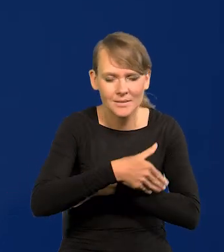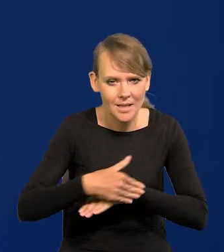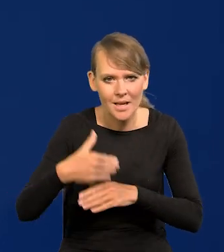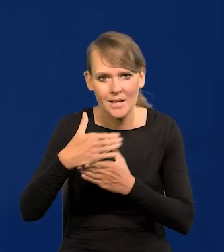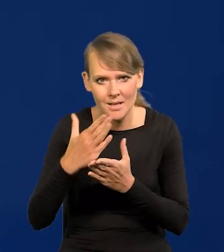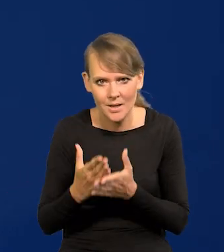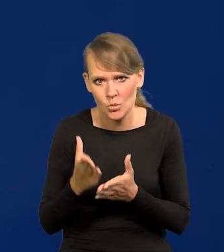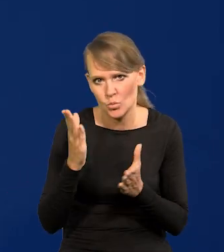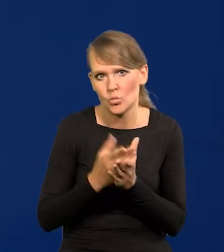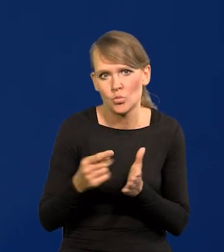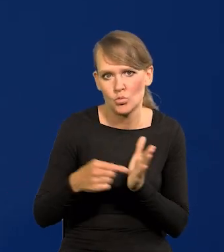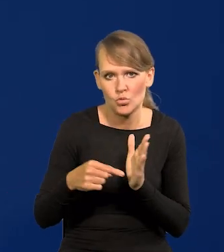krajowe. Już się w to uderza.